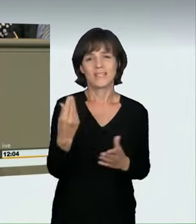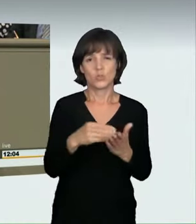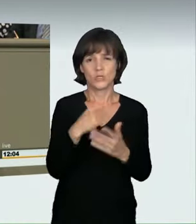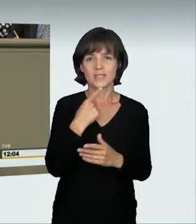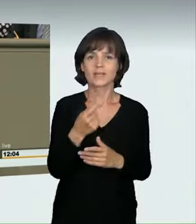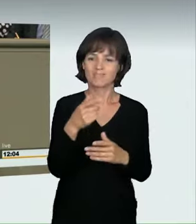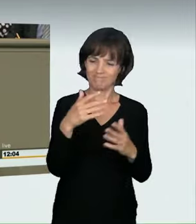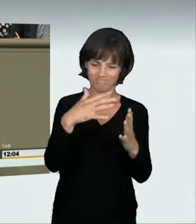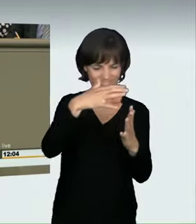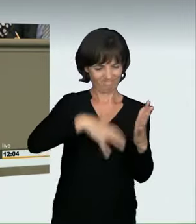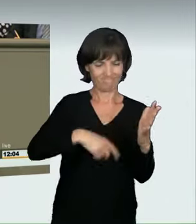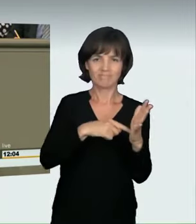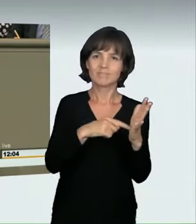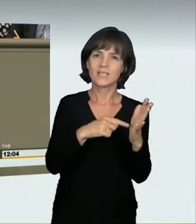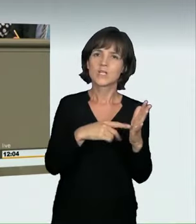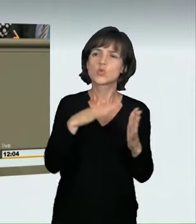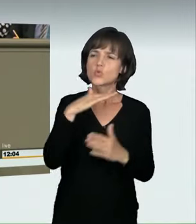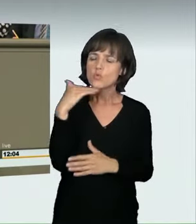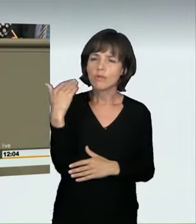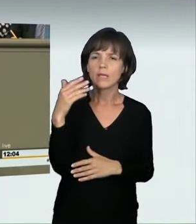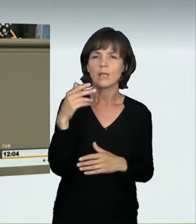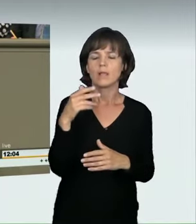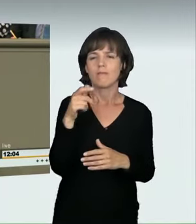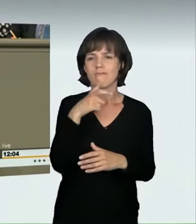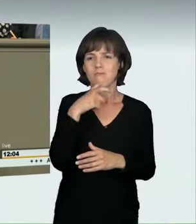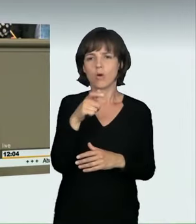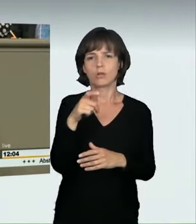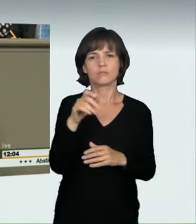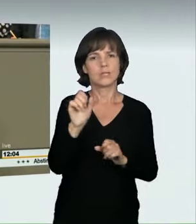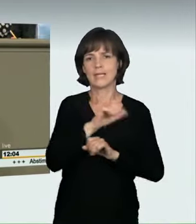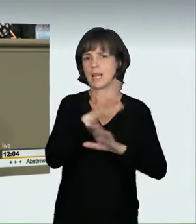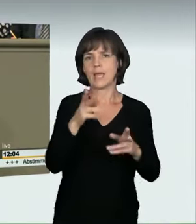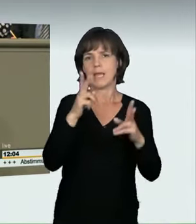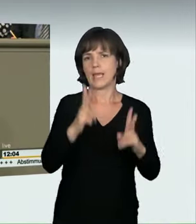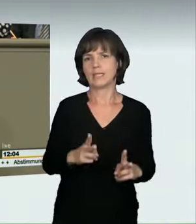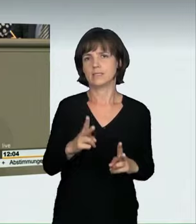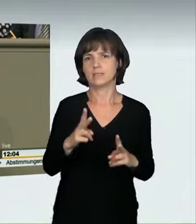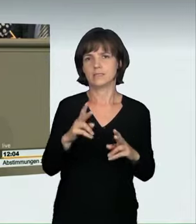Deswegen haben wir uns im Nachgang der Anhörung noch einmal intensiv Gedanken gemacht und nach Formulierungen gesucht,